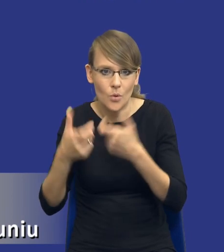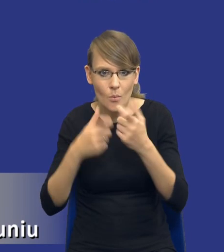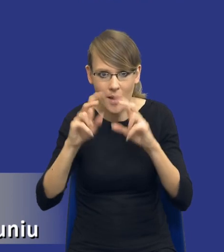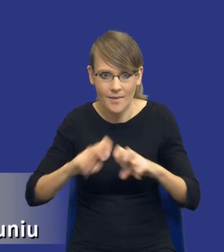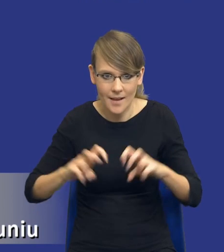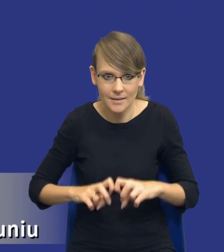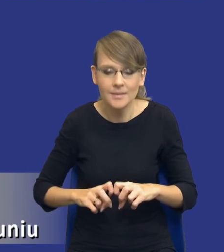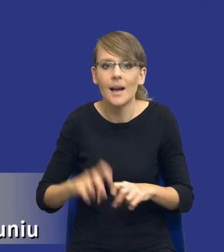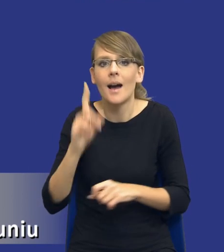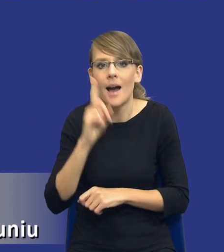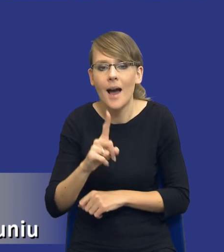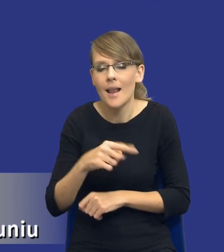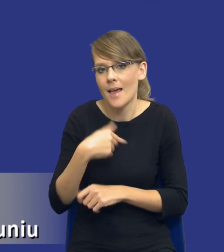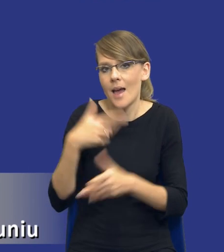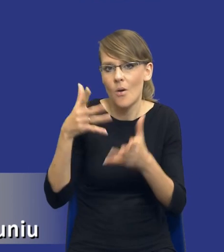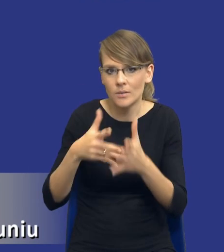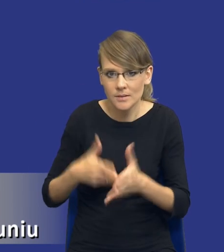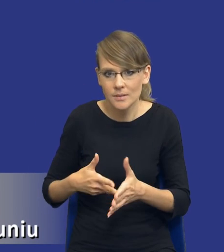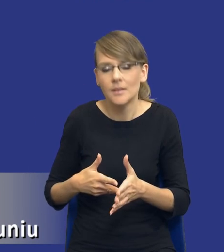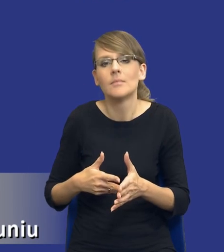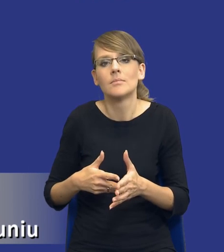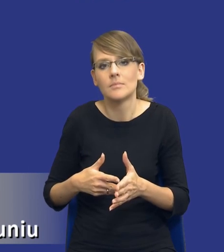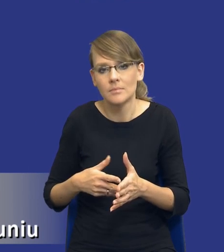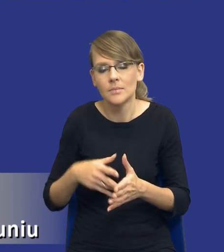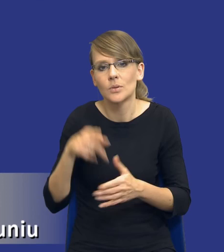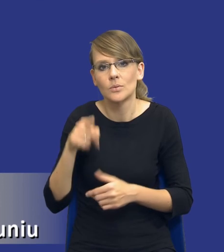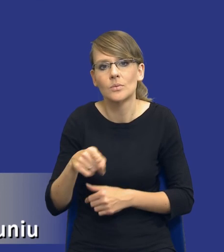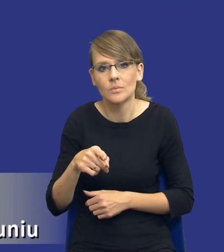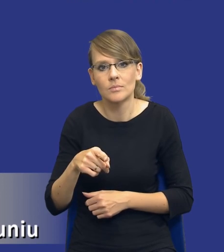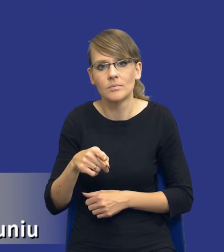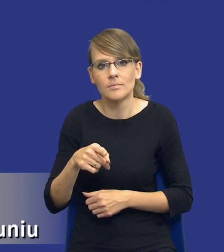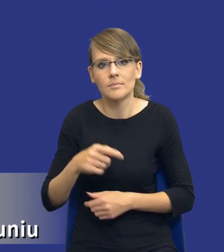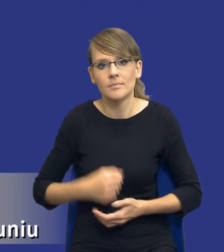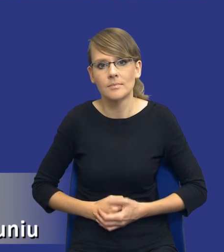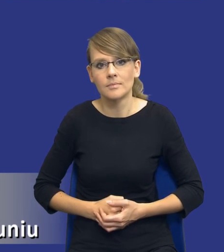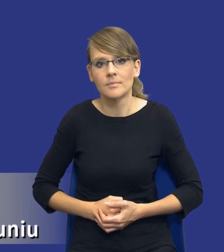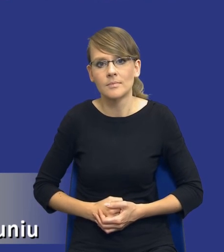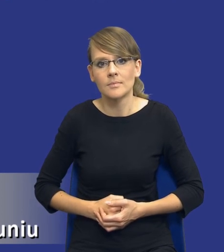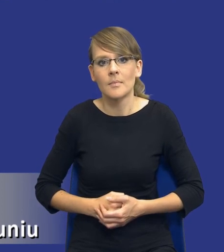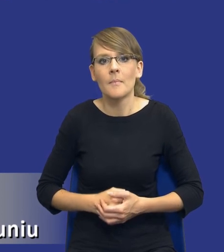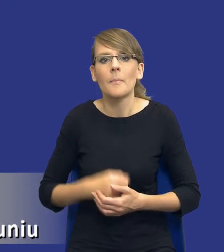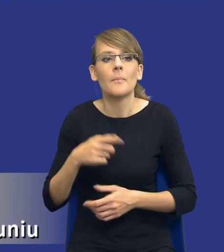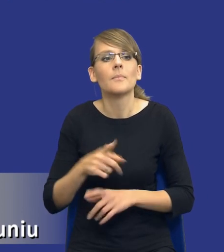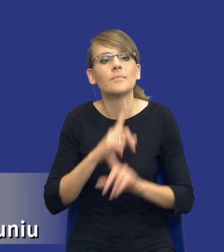przy czym w mojej ocenie, drodzy Państwo, i zrzucanie tego na barki osoby, która się